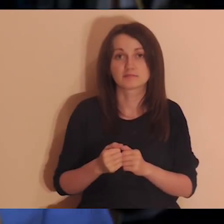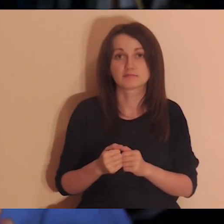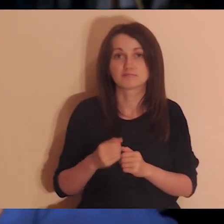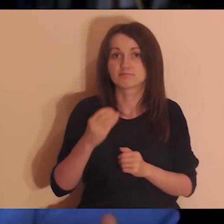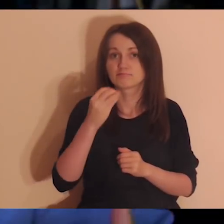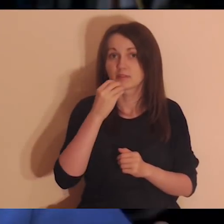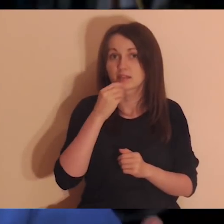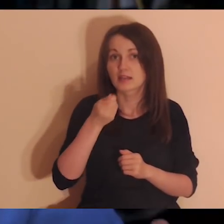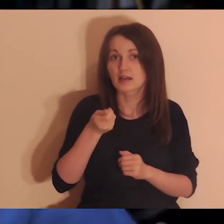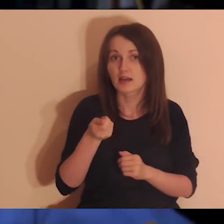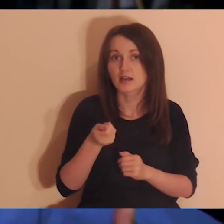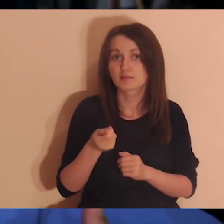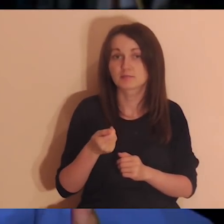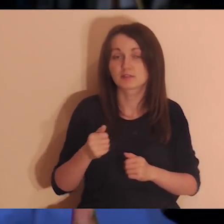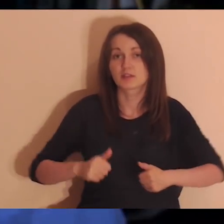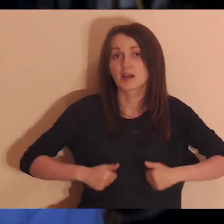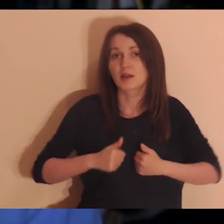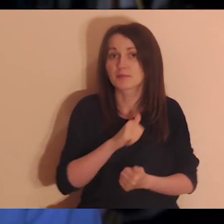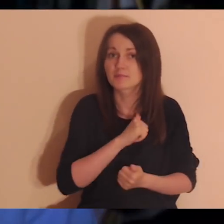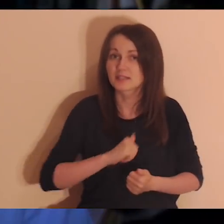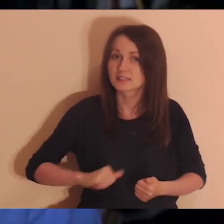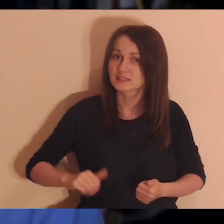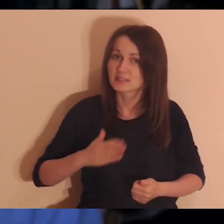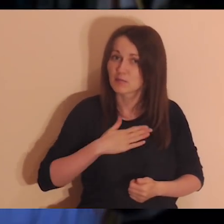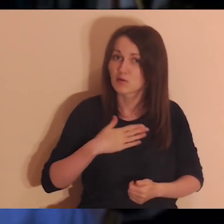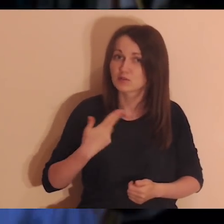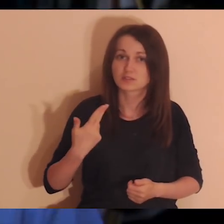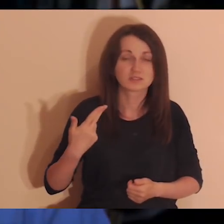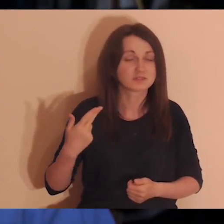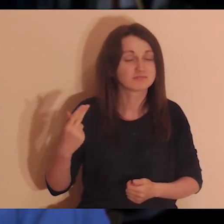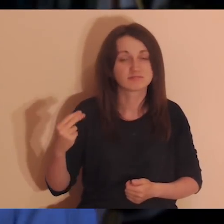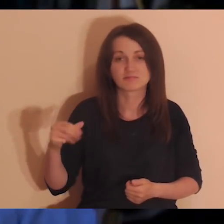żebym był nakarmiony i nie czuł się osamotniony. O tym będzie więcej dzisiaj.